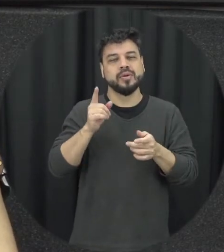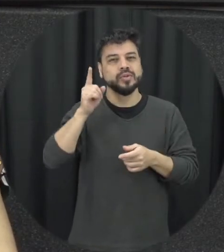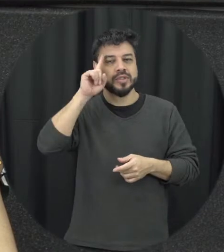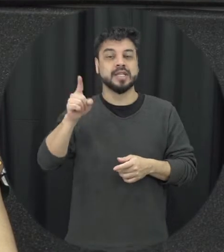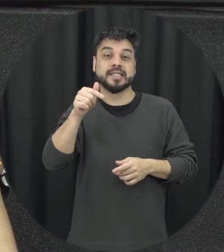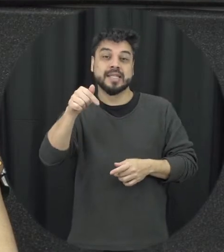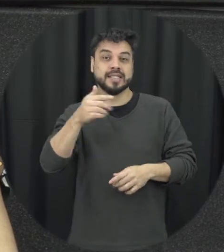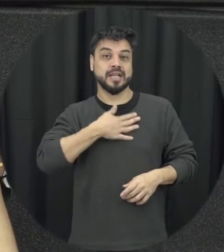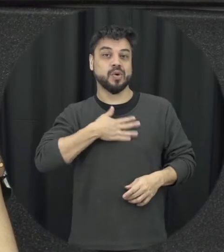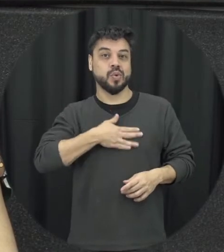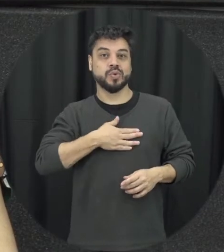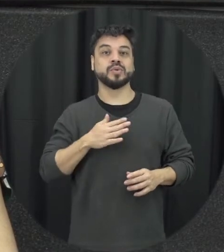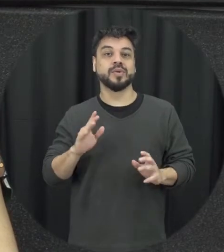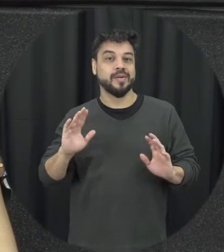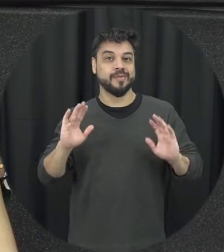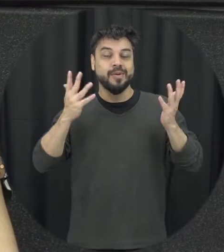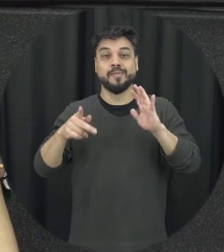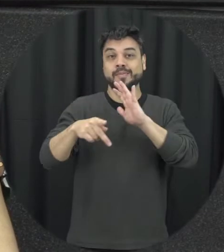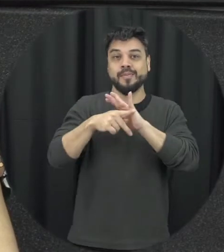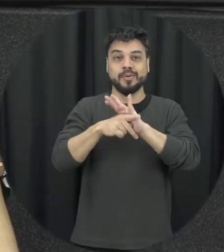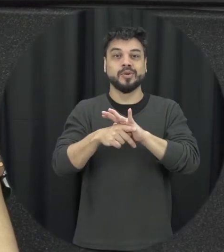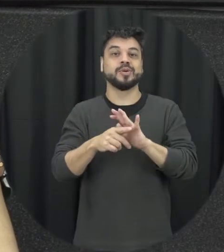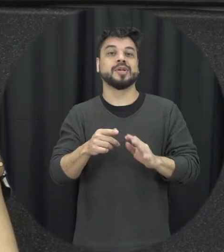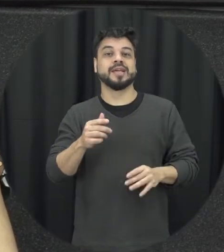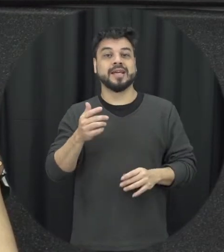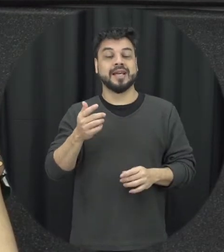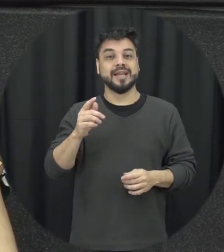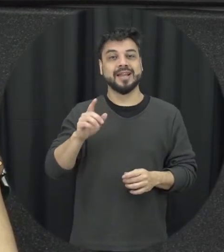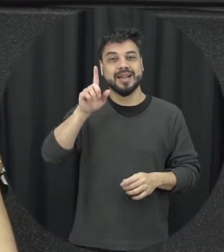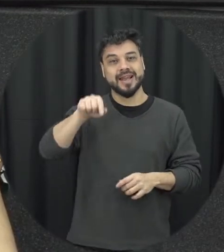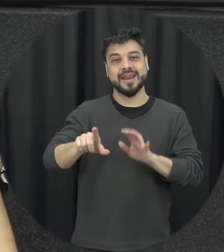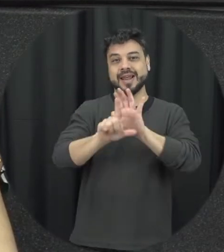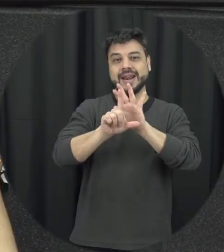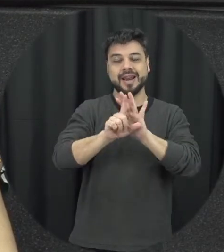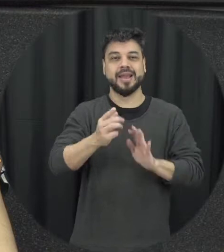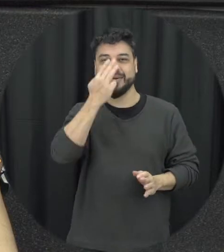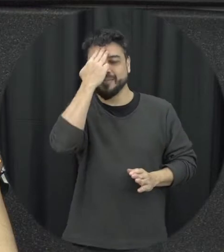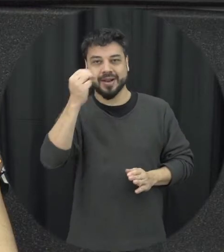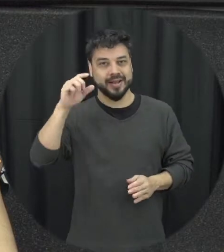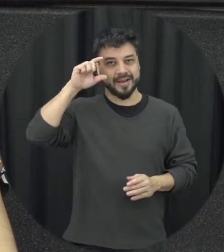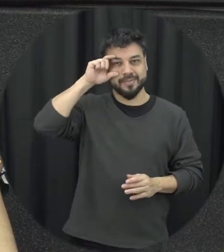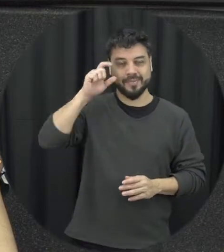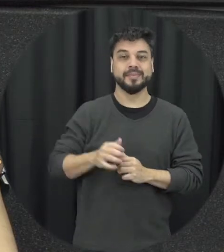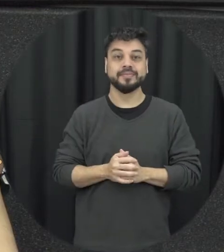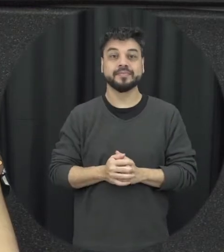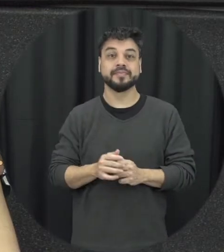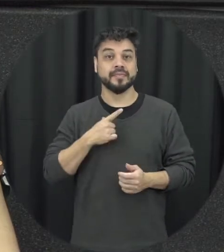de agosto né então a gente está em recente aí com essa comemoração e a gente teve o lançamento dessa